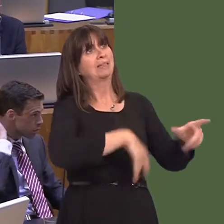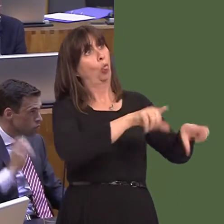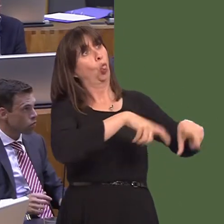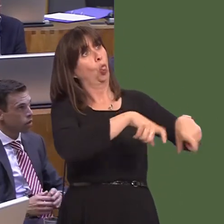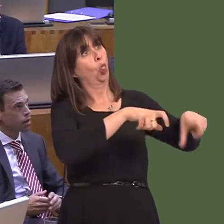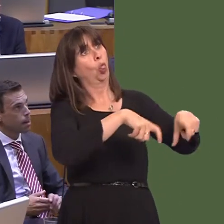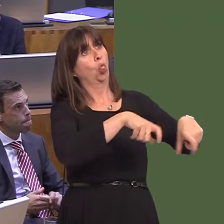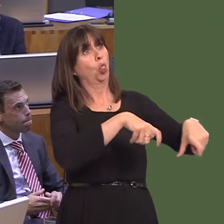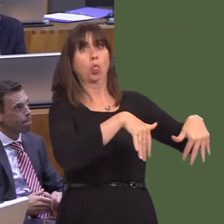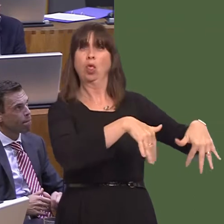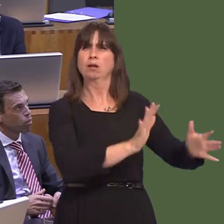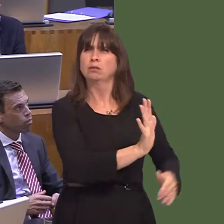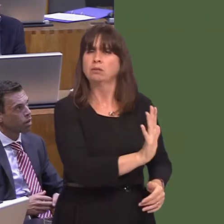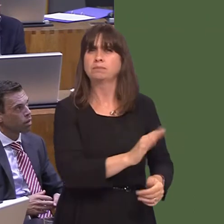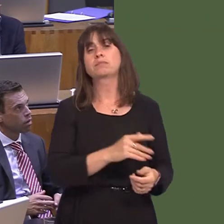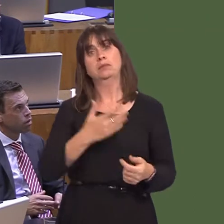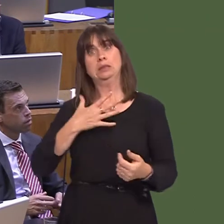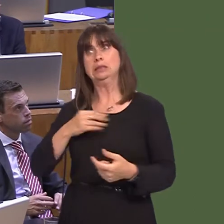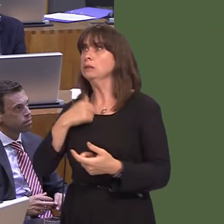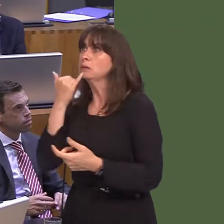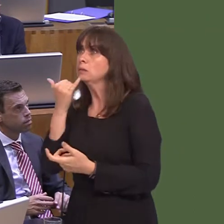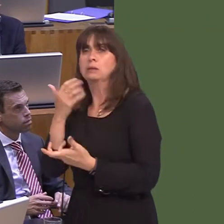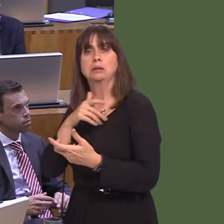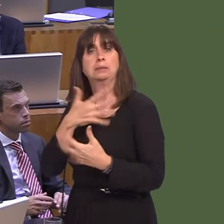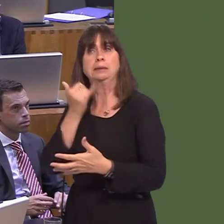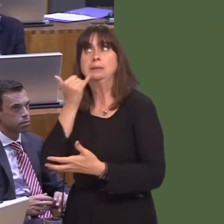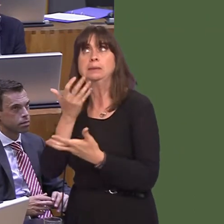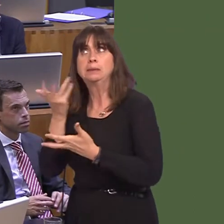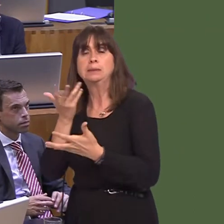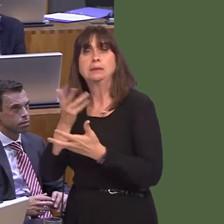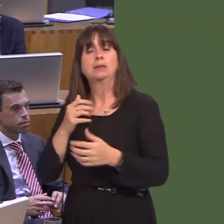ddefnyddio am rywbeth arall. Felly, mae yna ddau beth: yn gyntaf, edrych ar gyfleoedd